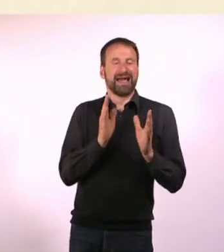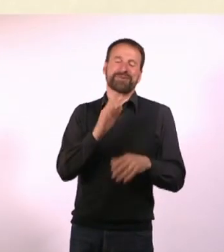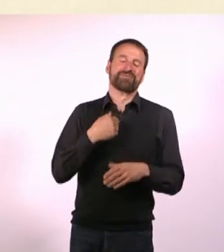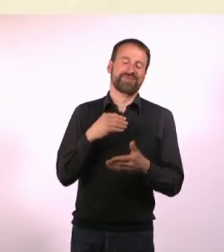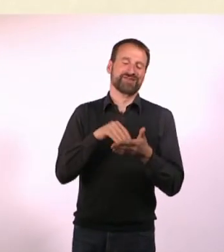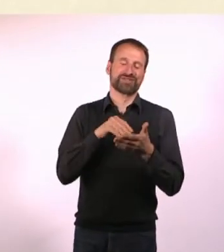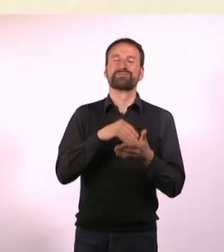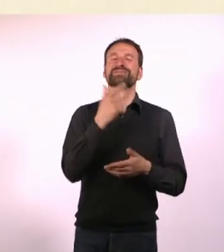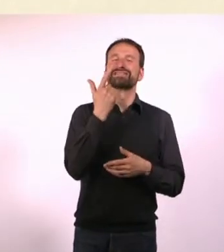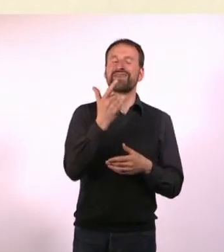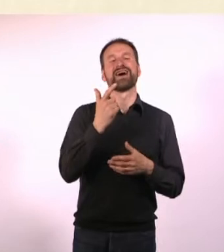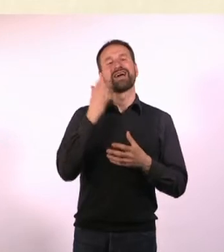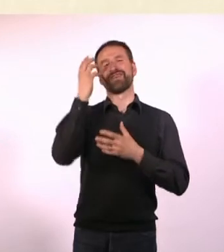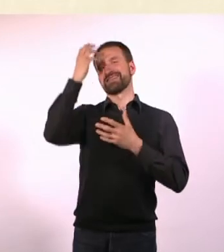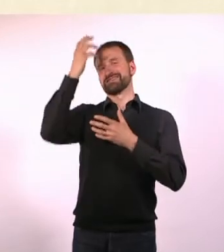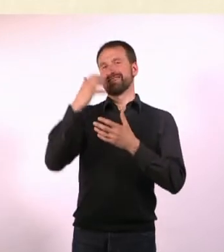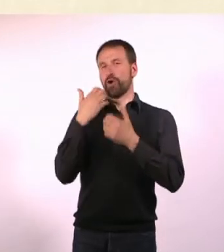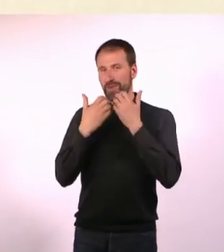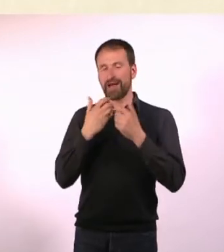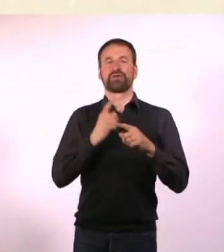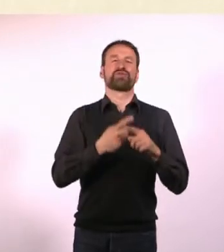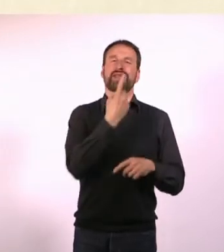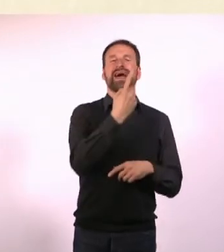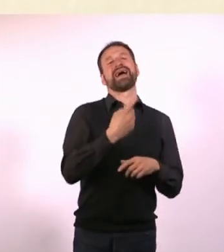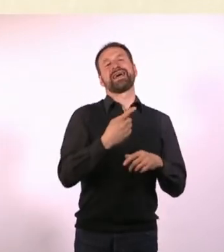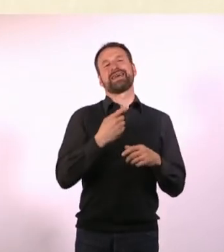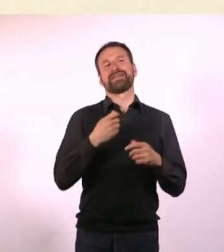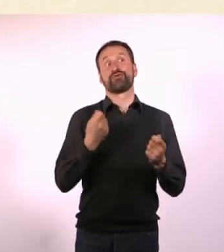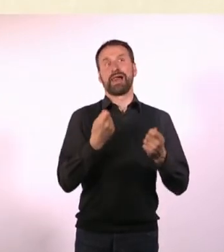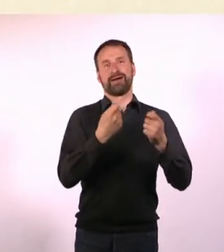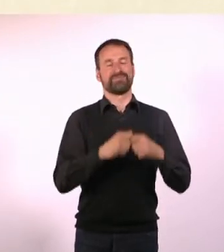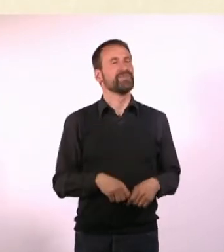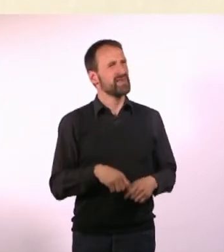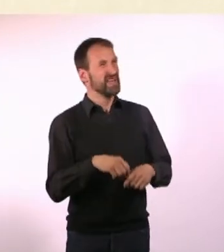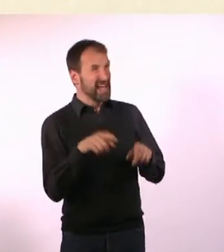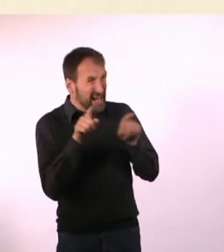Nein, ich schreibe an zwei Fantasy-Romanen und einem Thriller. Gleichzeitig? Mit drei Computern? - Ja. Nee!